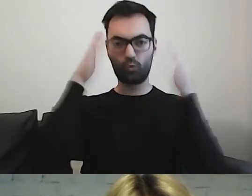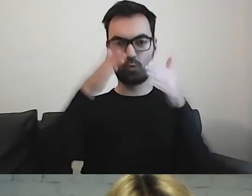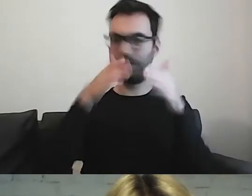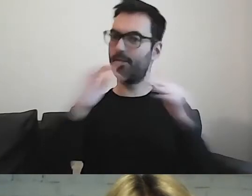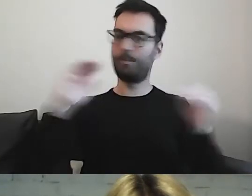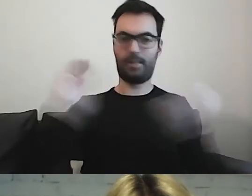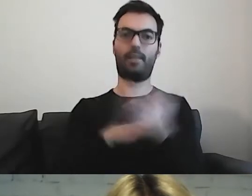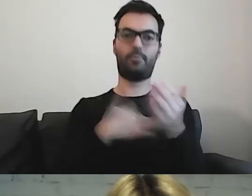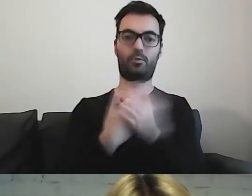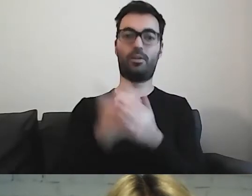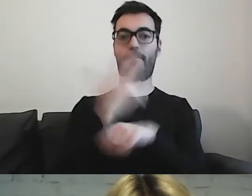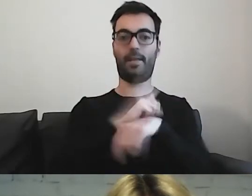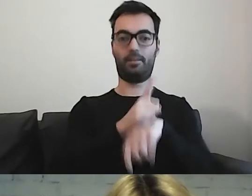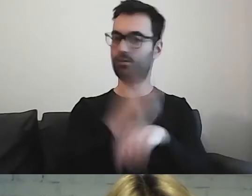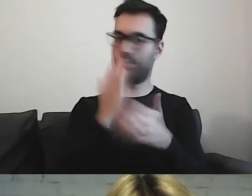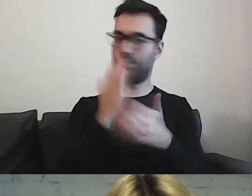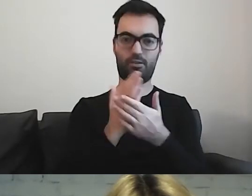i będzie potrzebowała odpocząć.